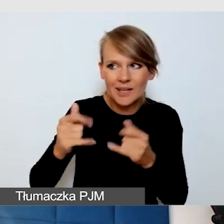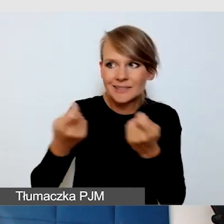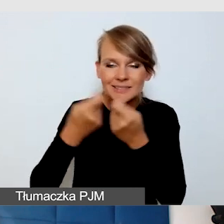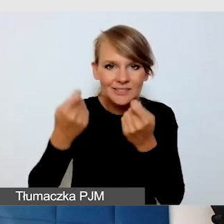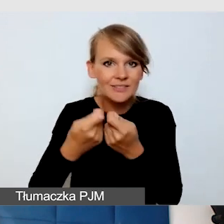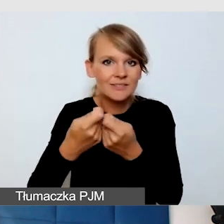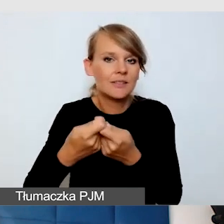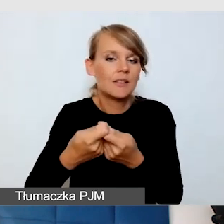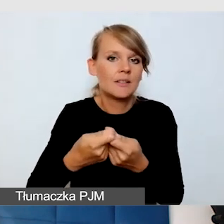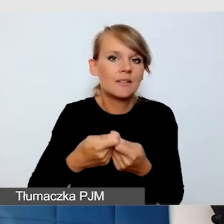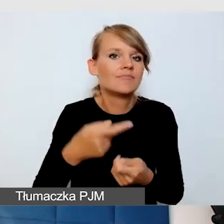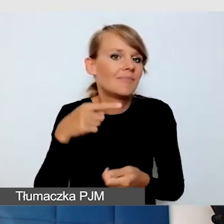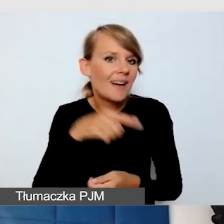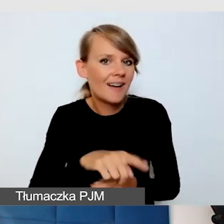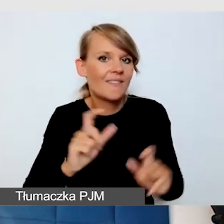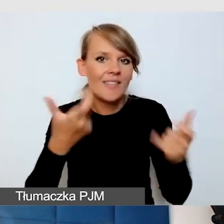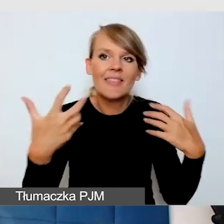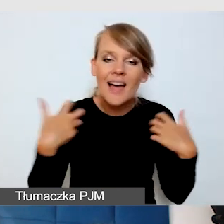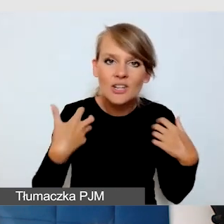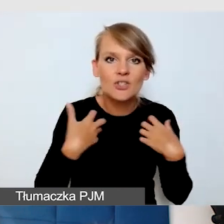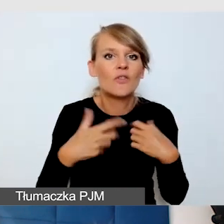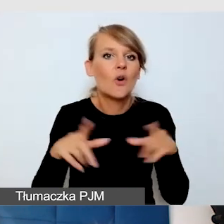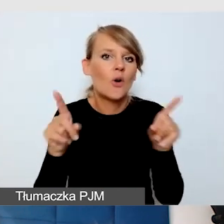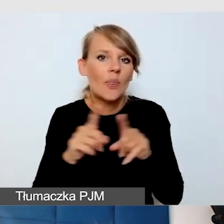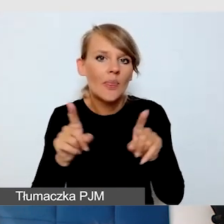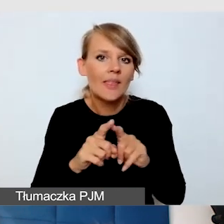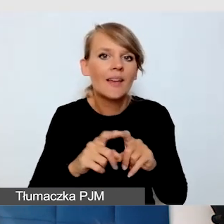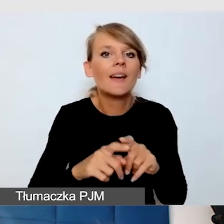które są zarówno na żywo i tzw. wydarzeniach hybrydowych.